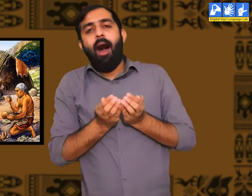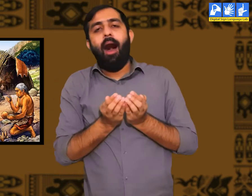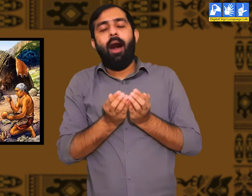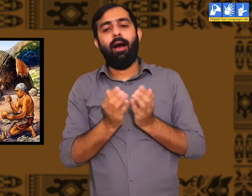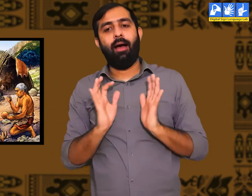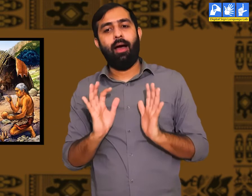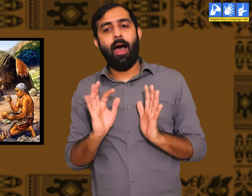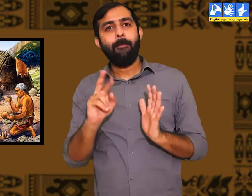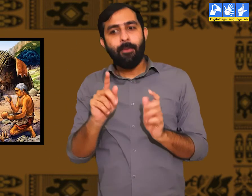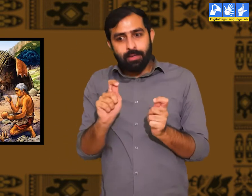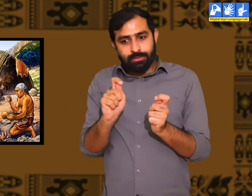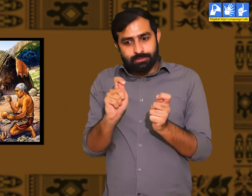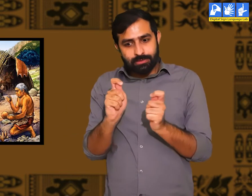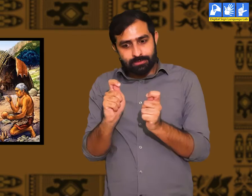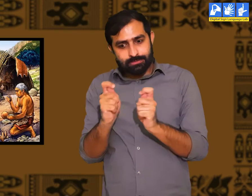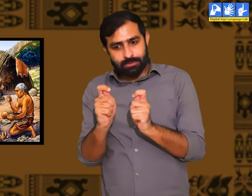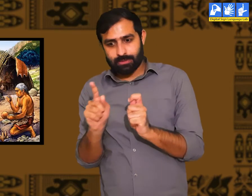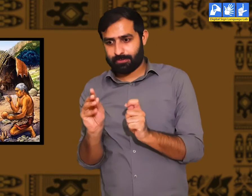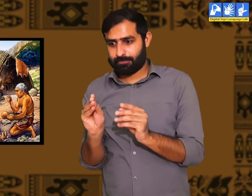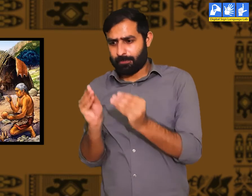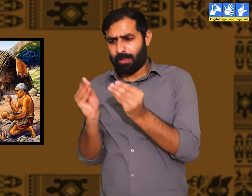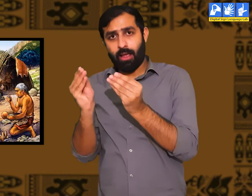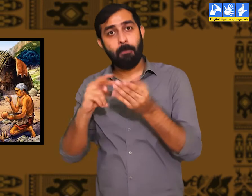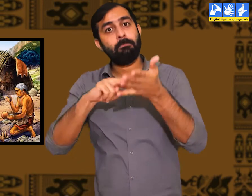इस प्रकार धीरे-धीरे संसार में बदलाव आता गया।